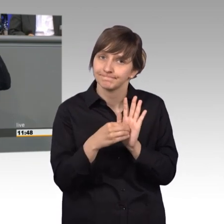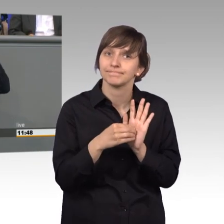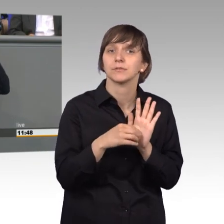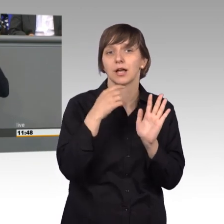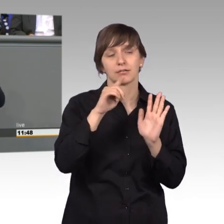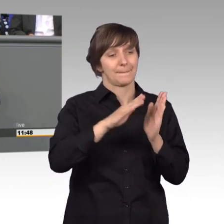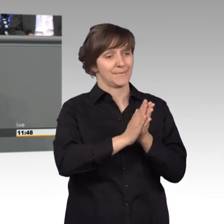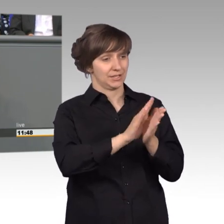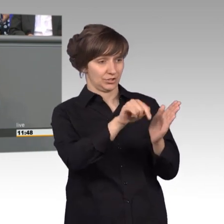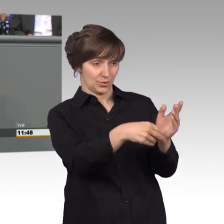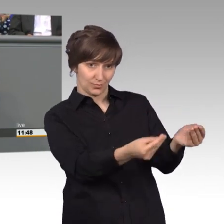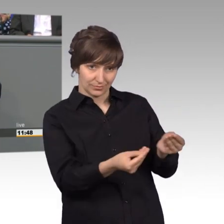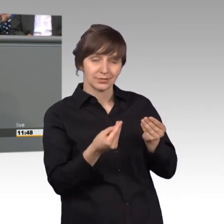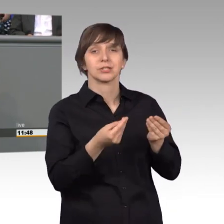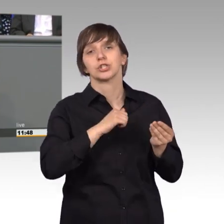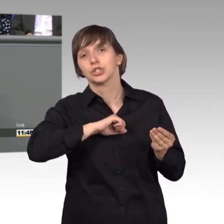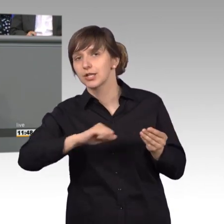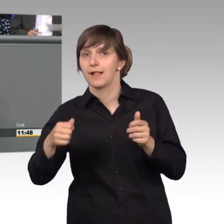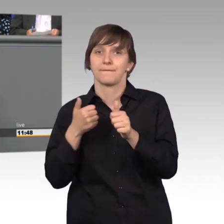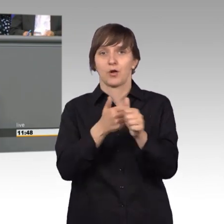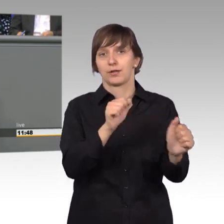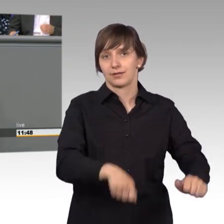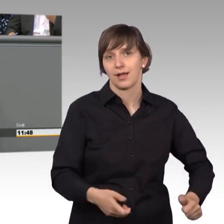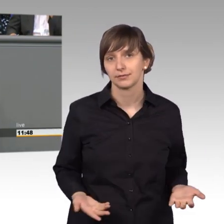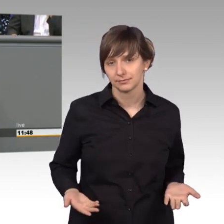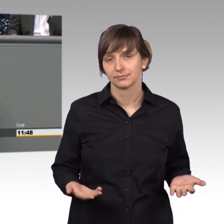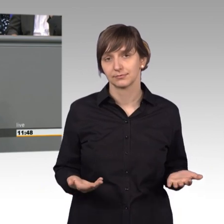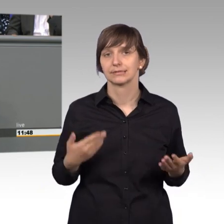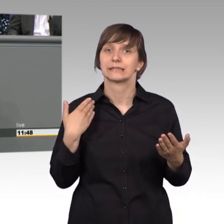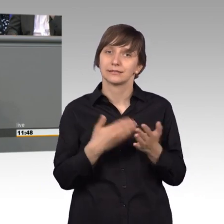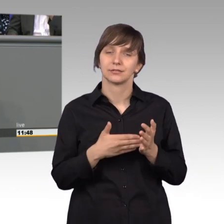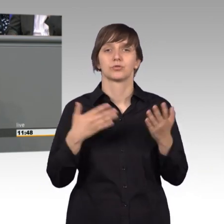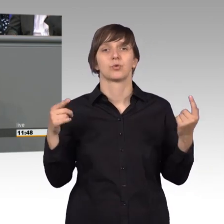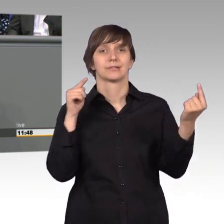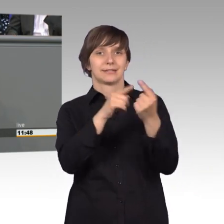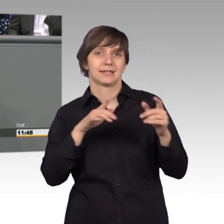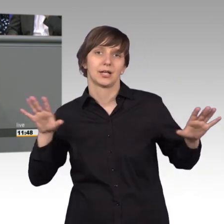sehr schnell entsprochen werden könnte. Das ist unser gemeinsames Ziel glaube ich. [Beifall]